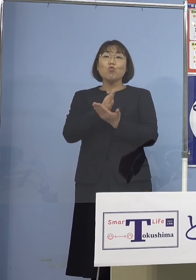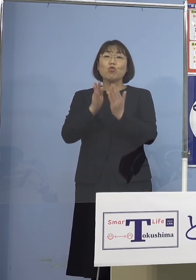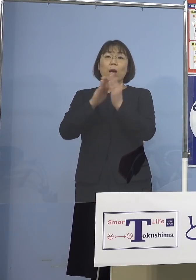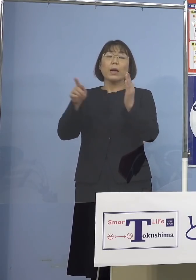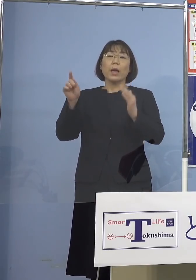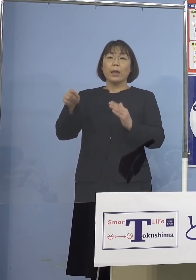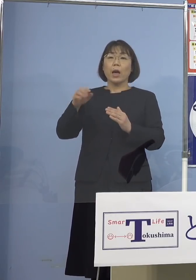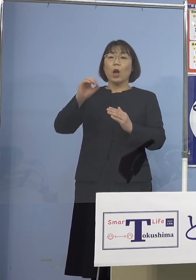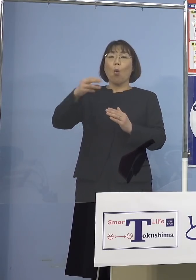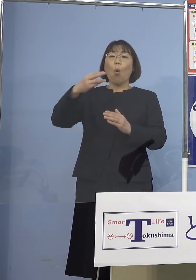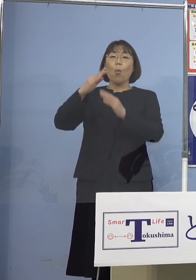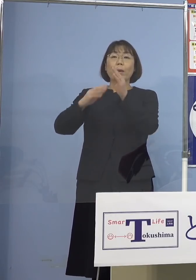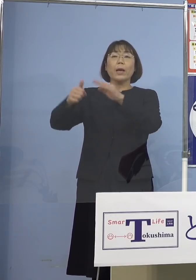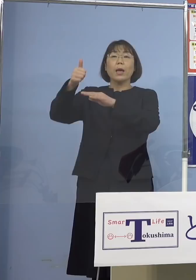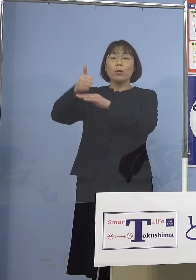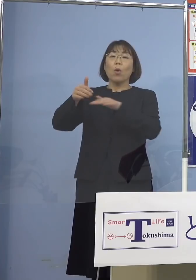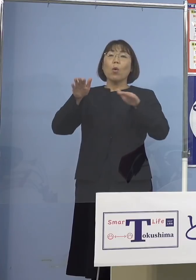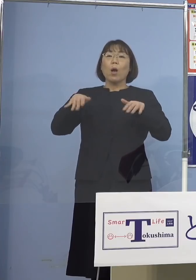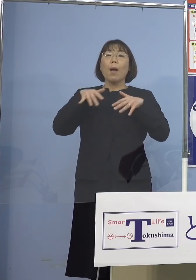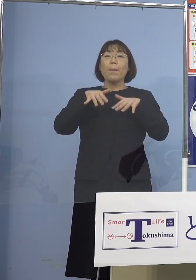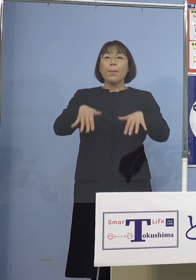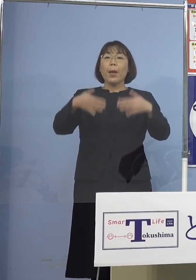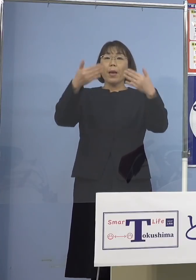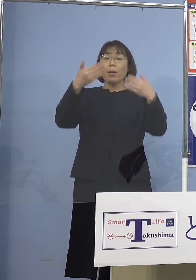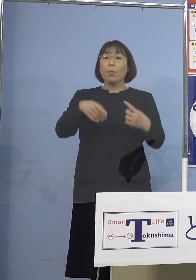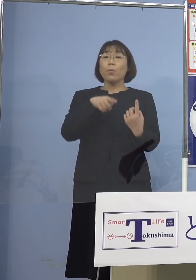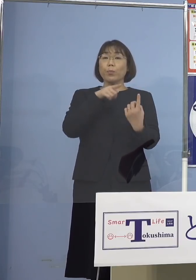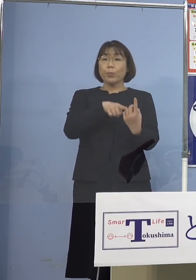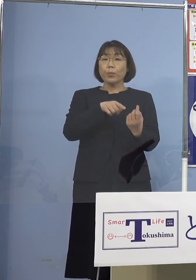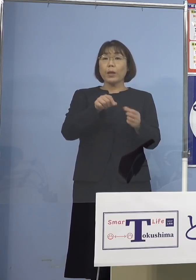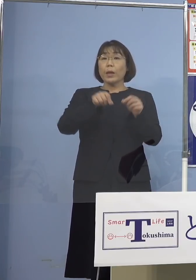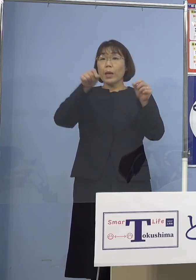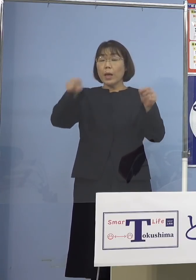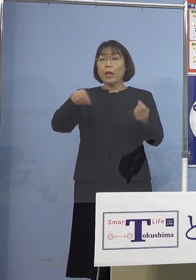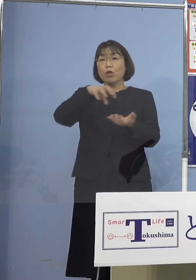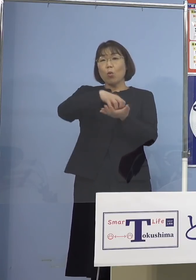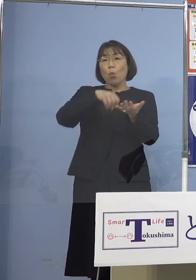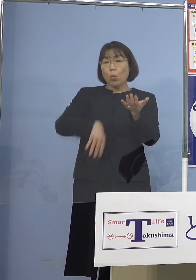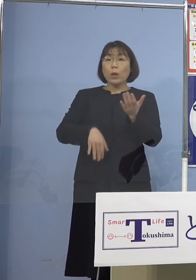今回の「まん延防止等重点措置」 延長と解除を決めるにあたって